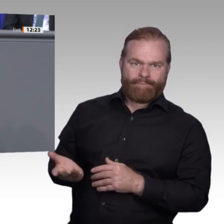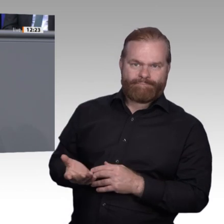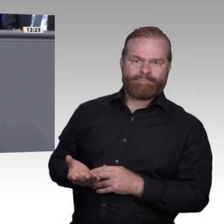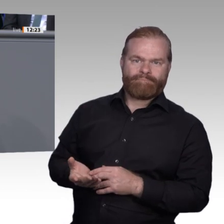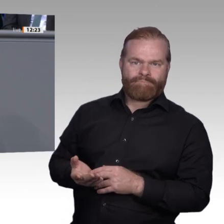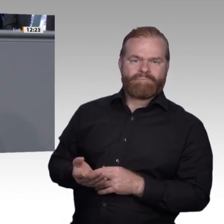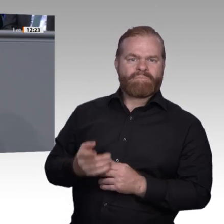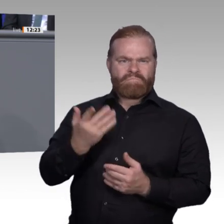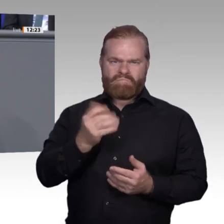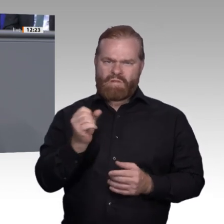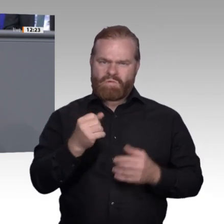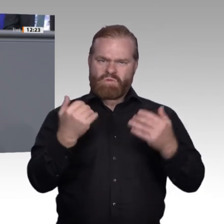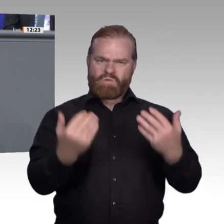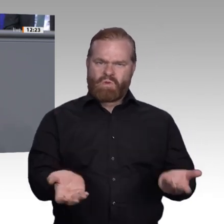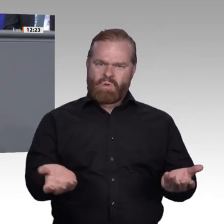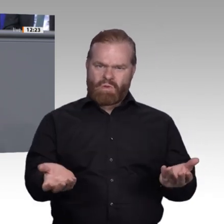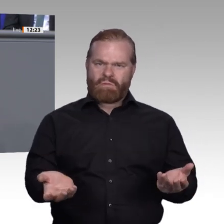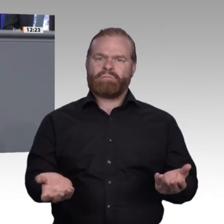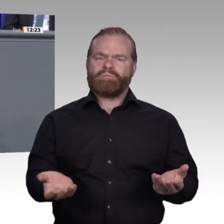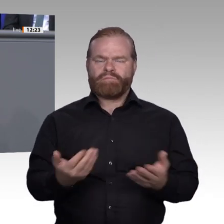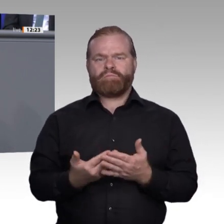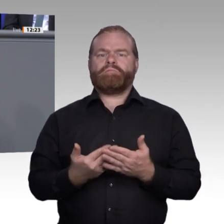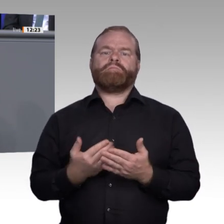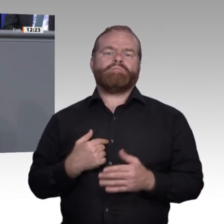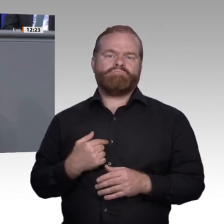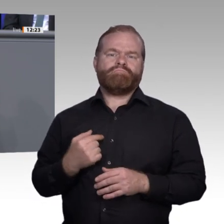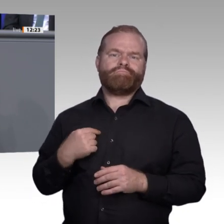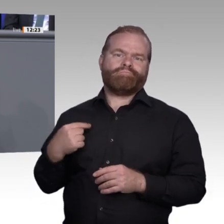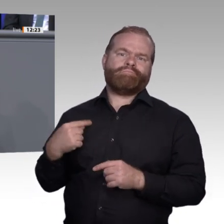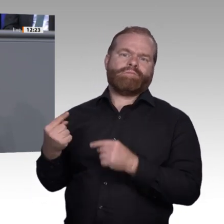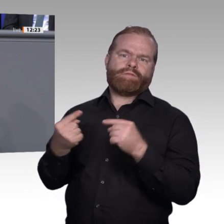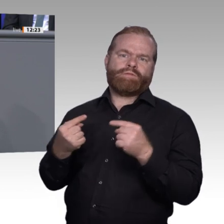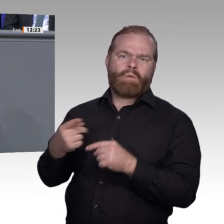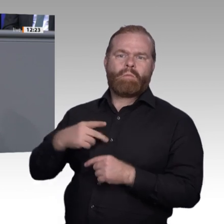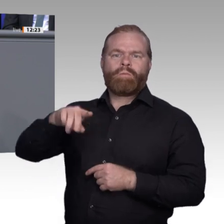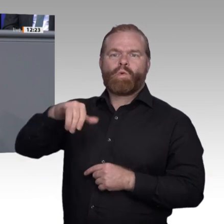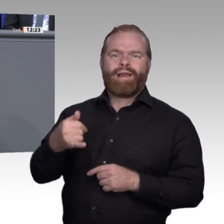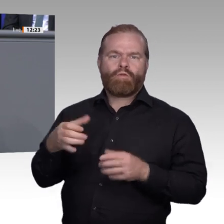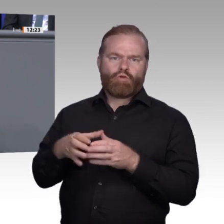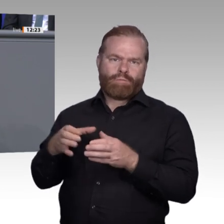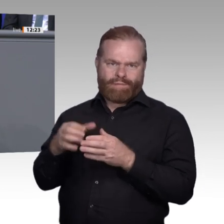Schulen beschäftigt. Mein großer Dank geht an dieser Stelle noch einmal an die Kolleginnen und Kollegen